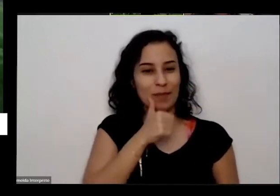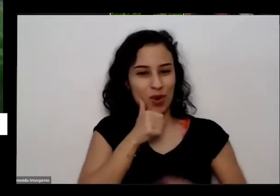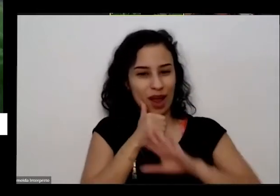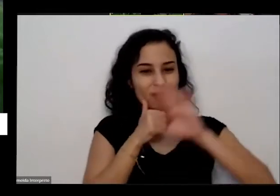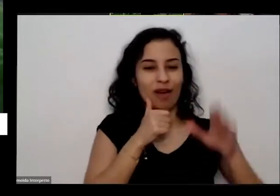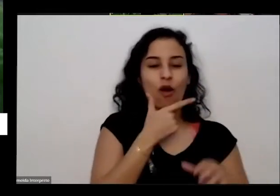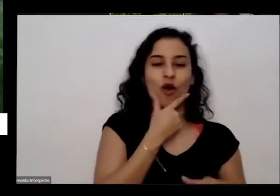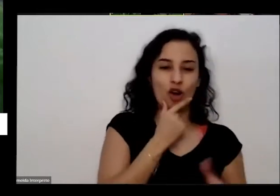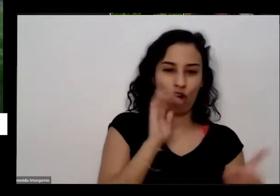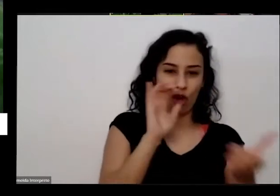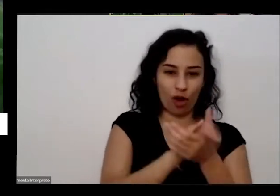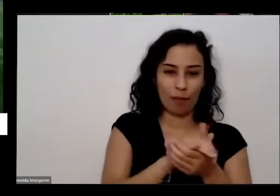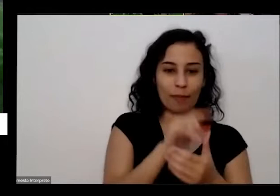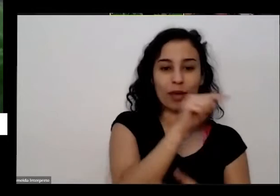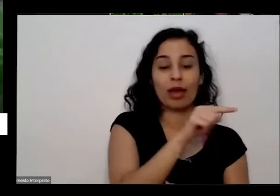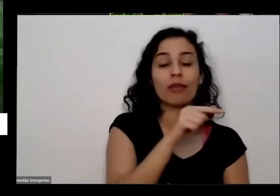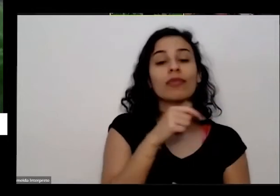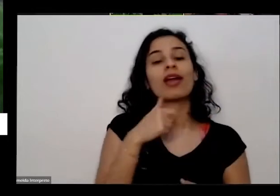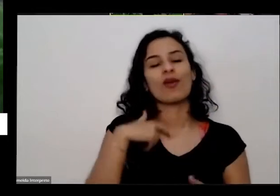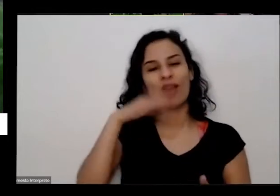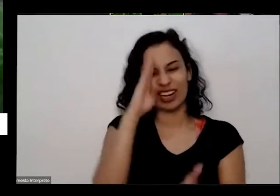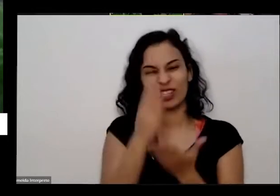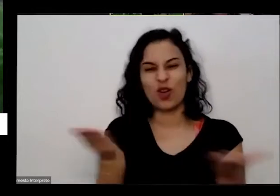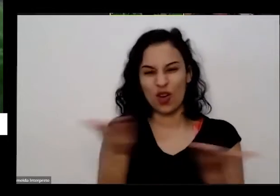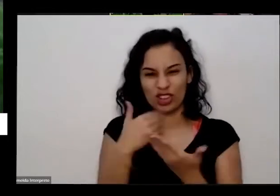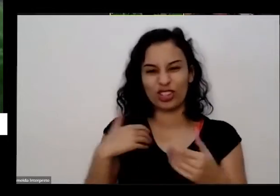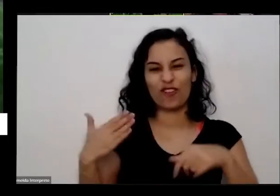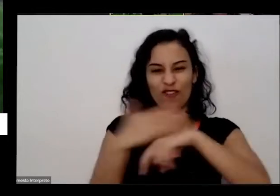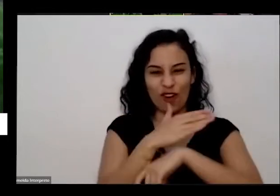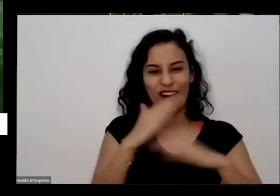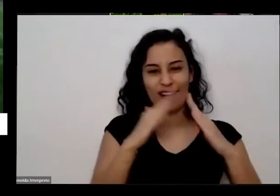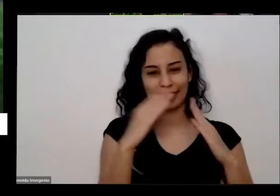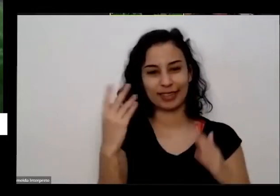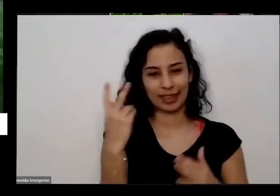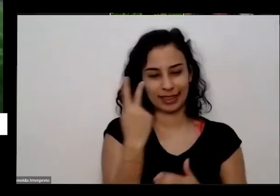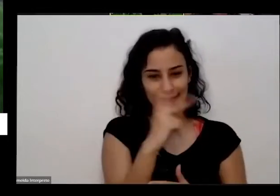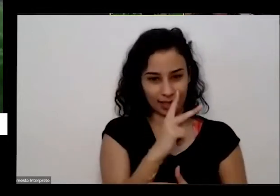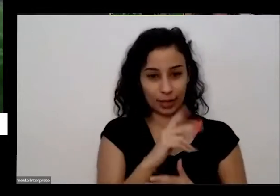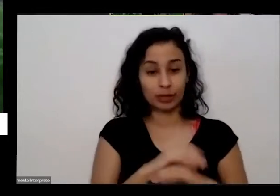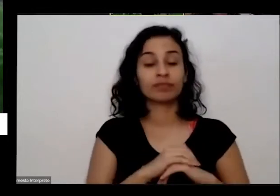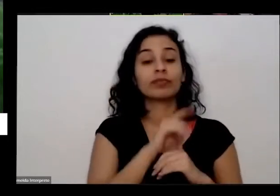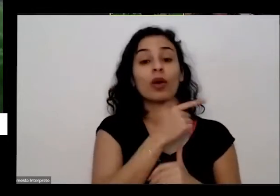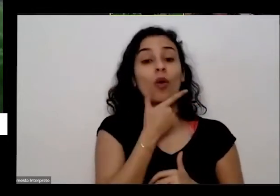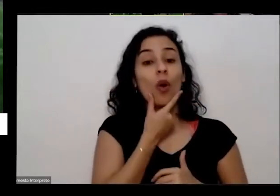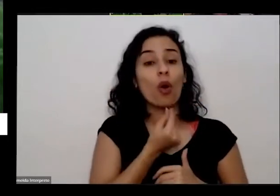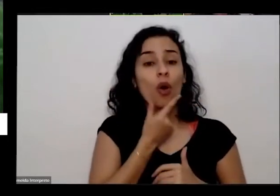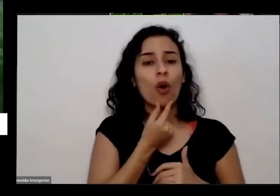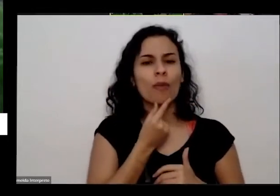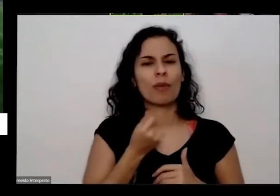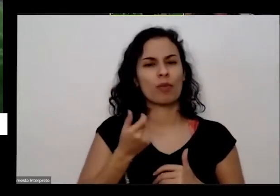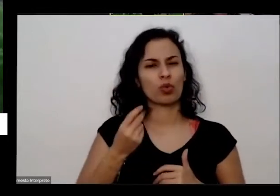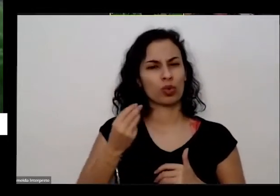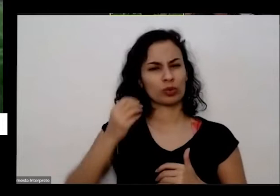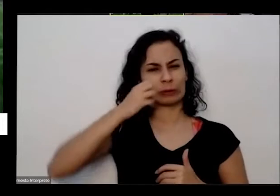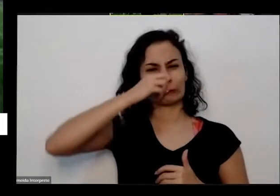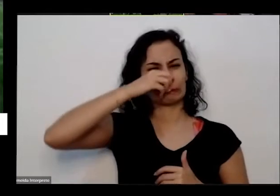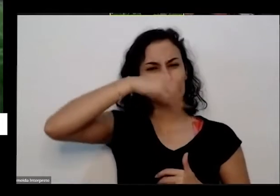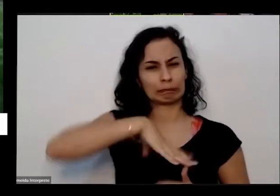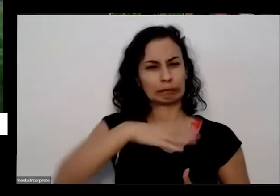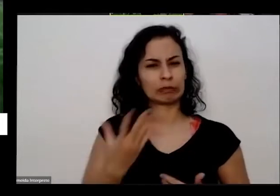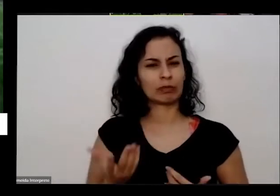provável que eu vá lá na casa deles o marido assim bem bem grosso ele eu plantei a horta